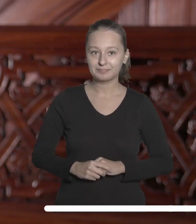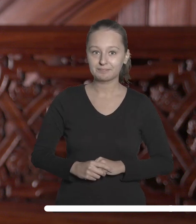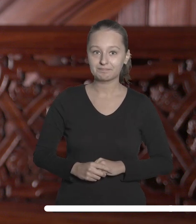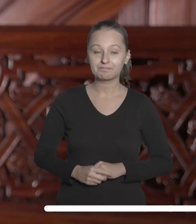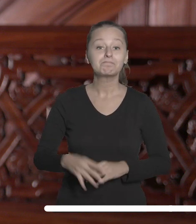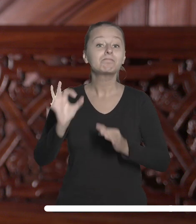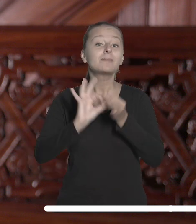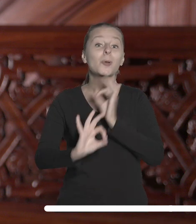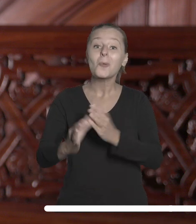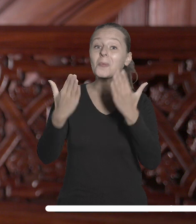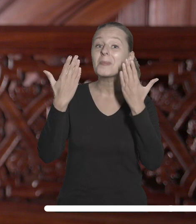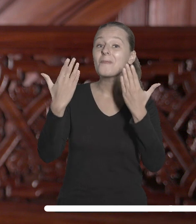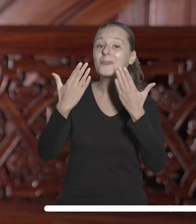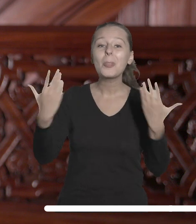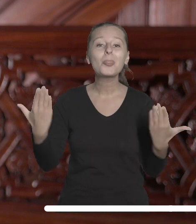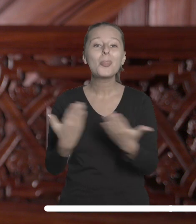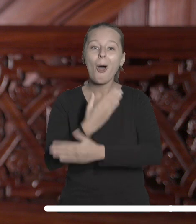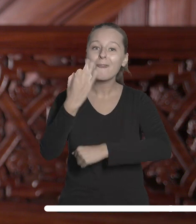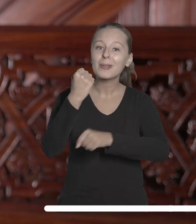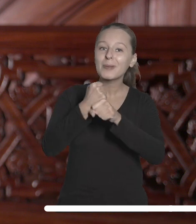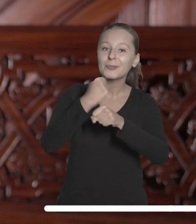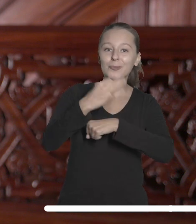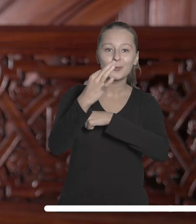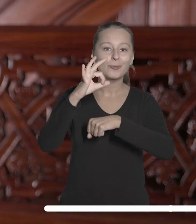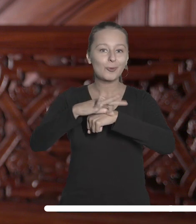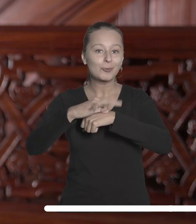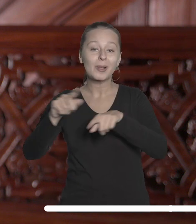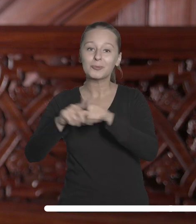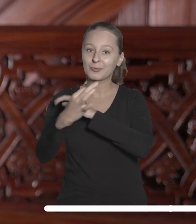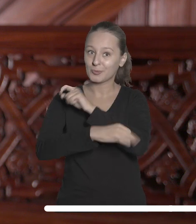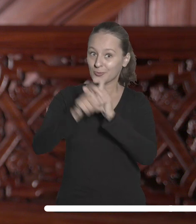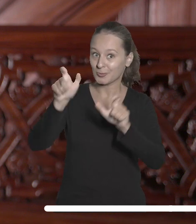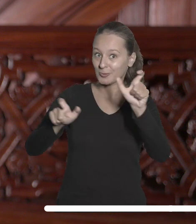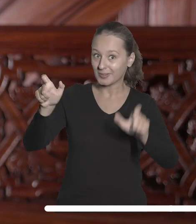Szczególnie chciałabym przywitać nowych pracowników, doktorantów oraz studentów,